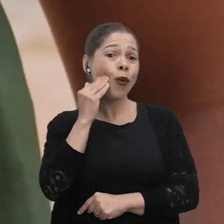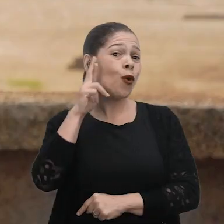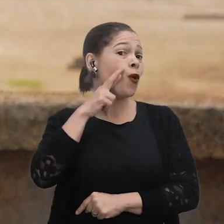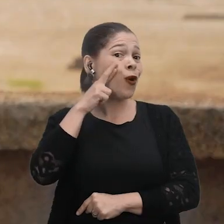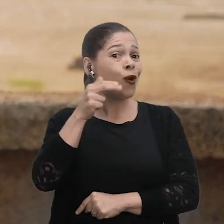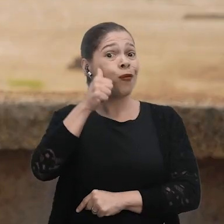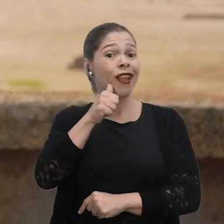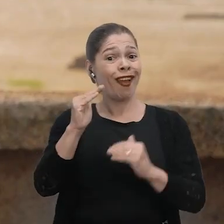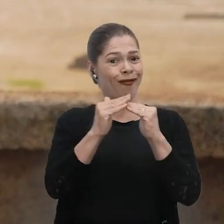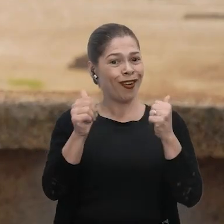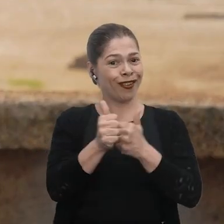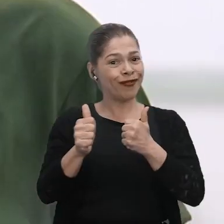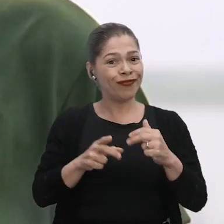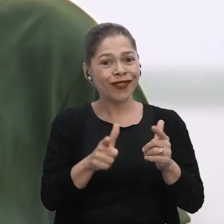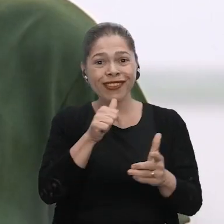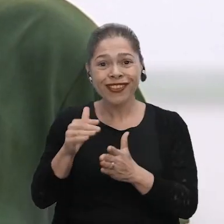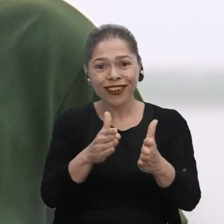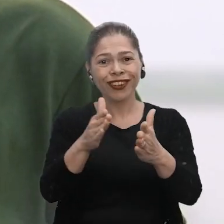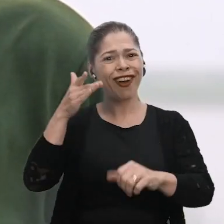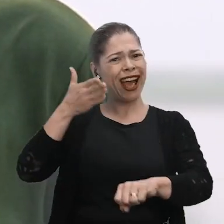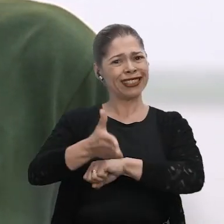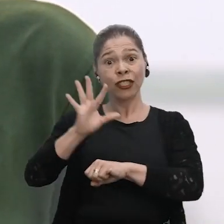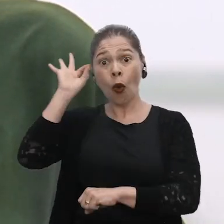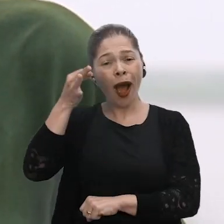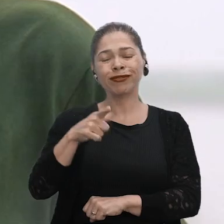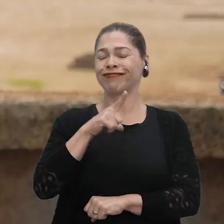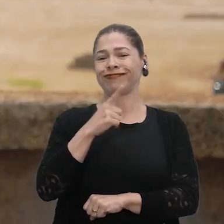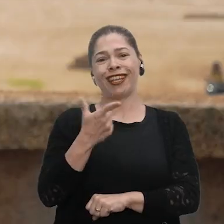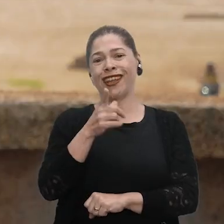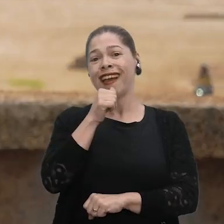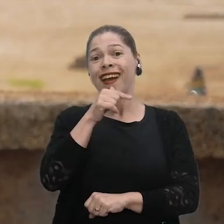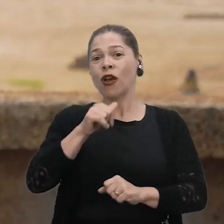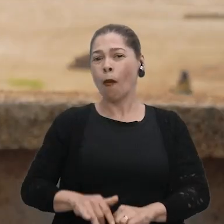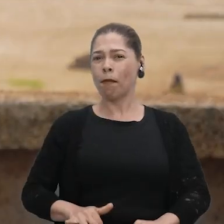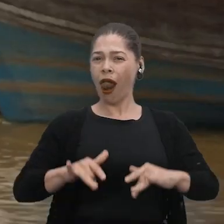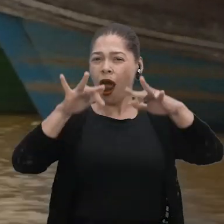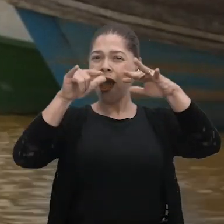Ribeirinhas, nós não temos esse acesso rápido. Na cheia a gente conseguiria vir,